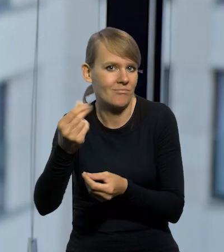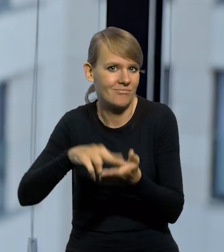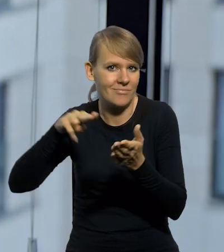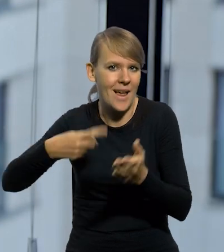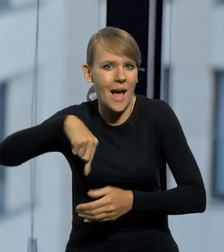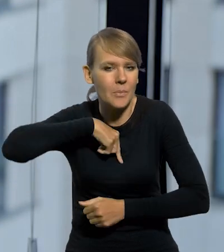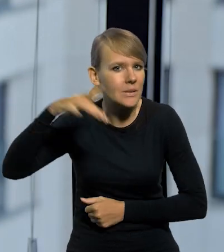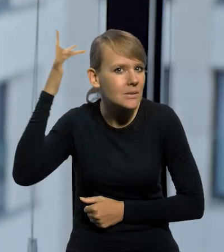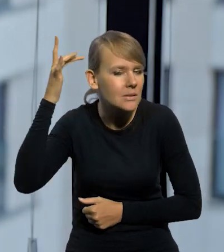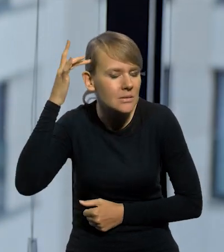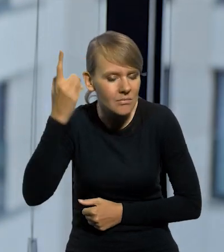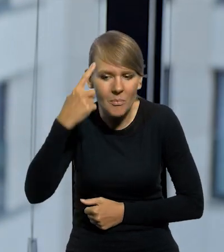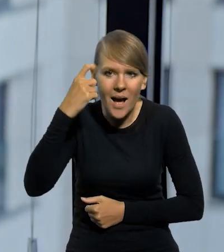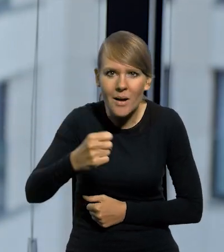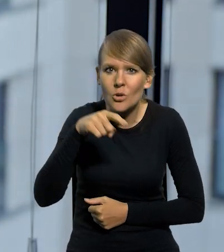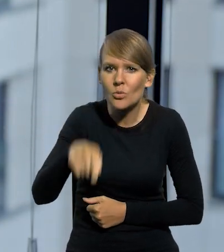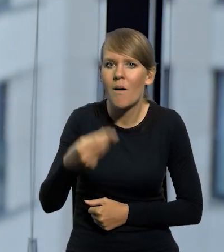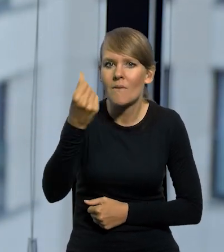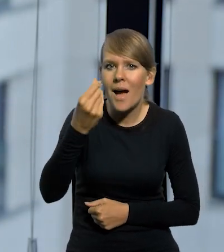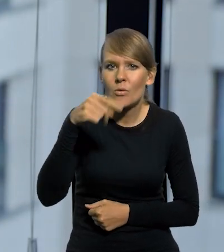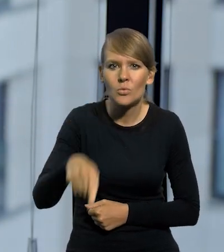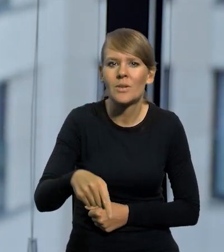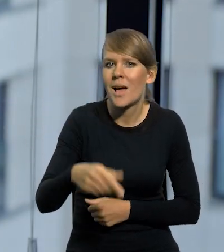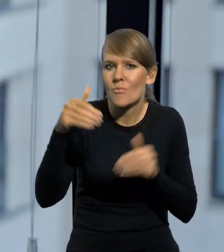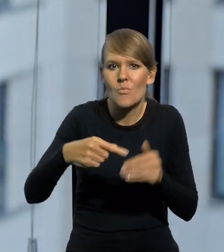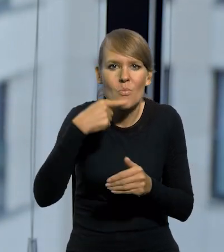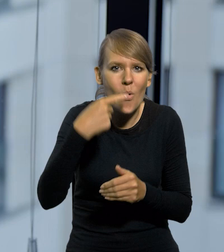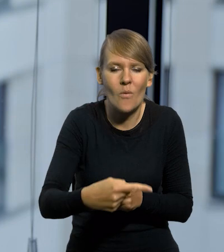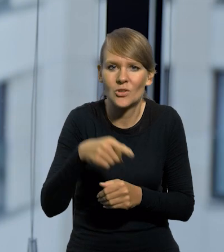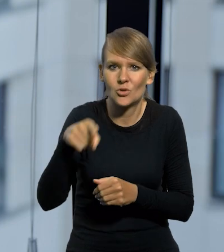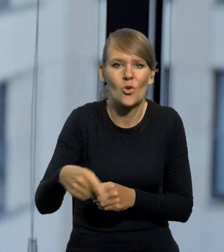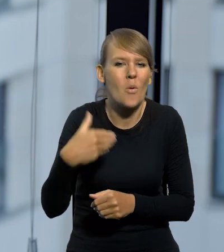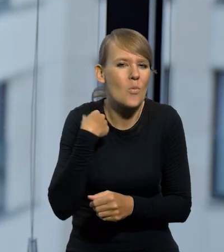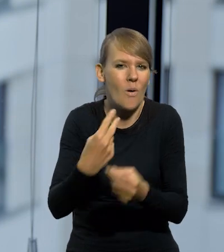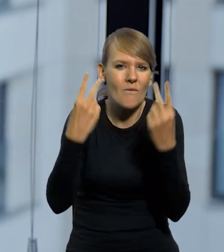my w tyle głowy mamy pamięć, że to była waluta, która była, można powiedzieć, jednym z takich flag,